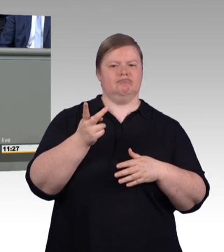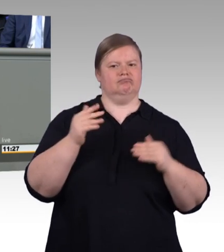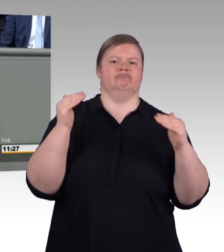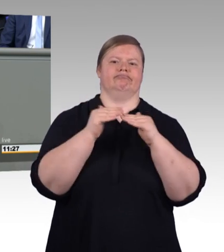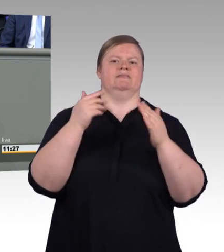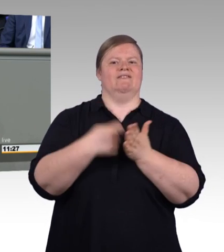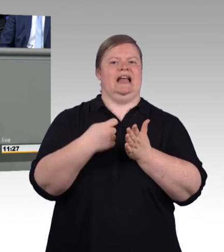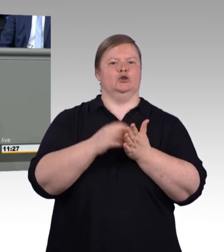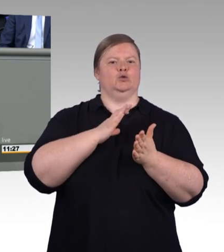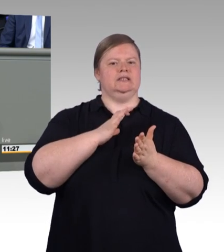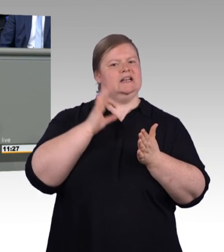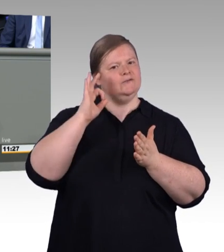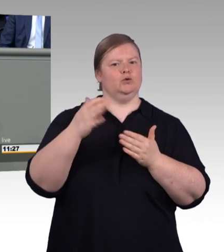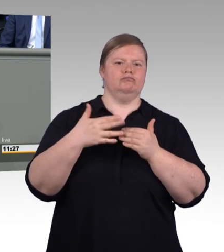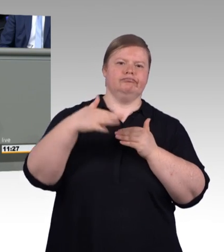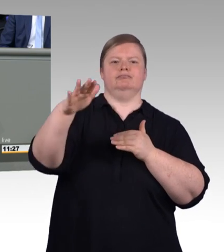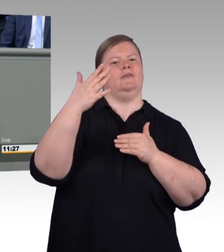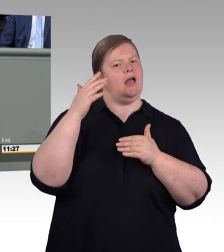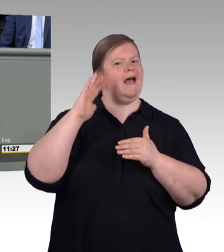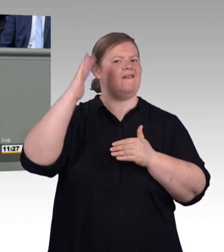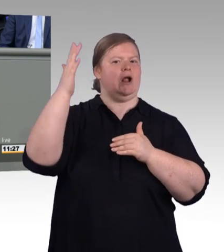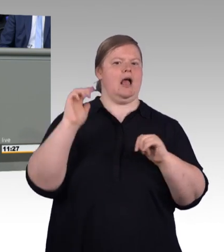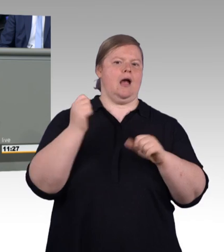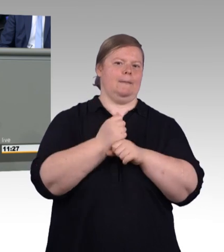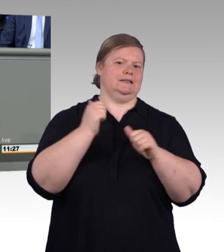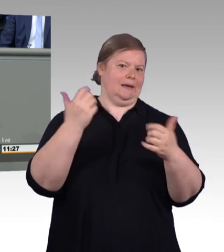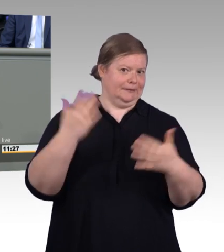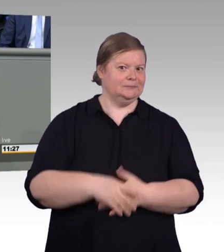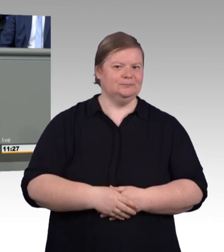bei uns im Land zu decken, und zwischen beiden können junge Menschen